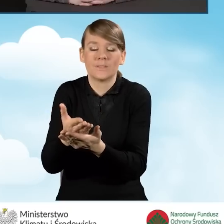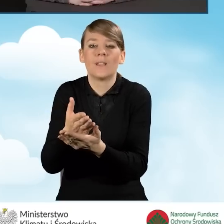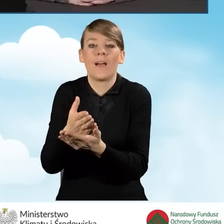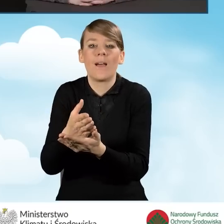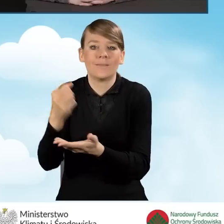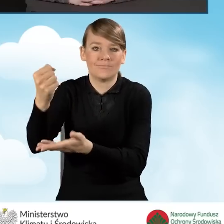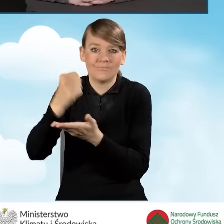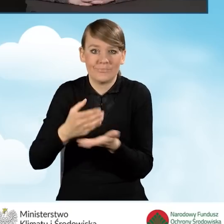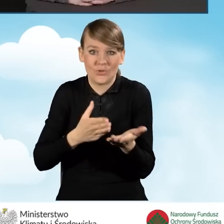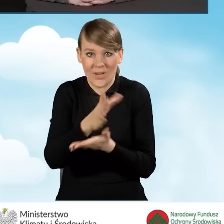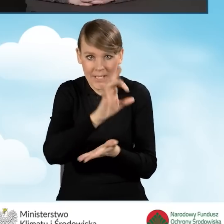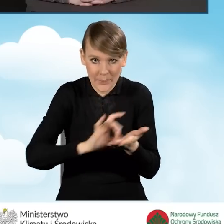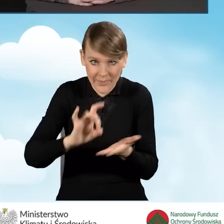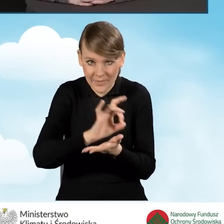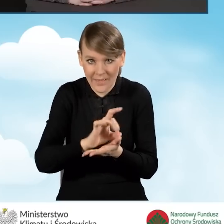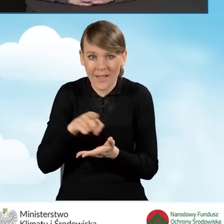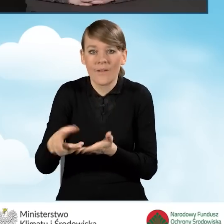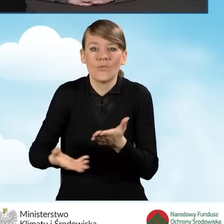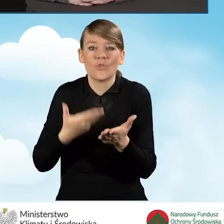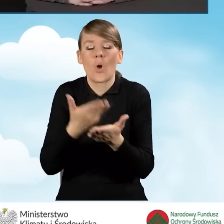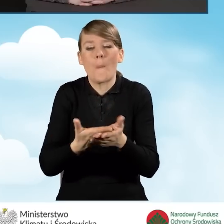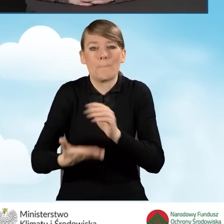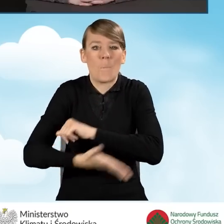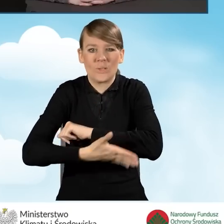Jest to wniosek z podstawowego poziomu dofinansowania.